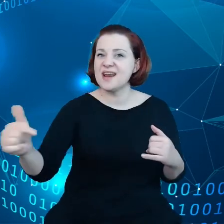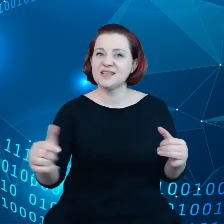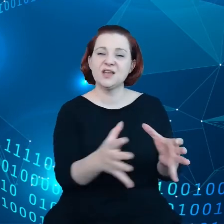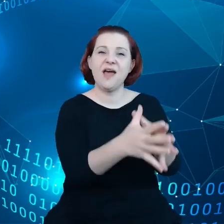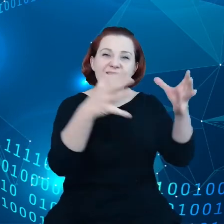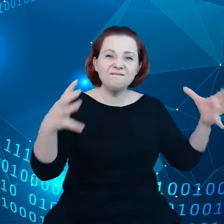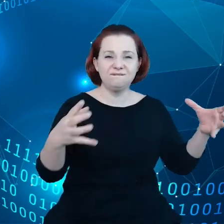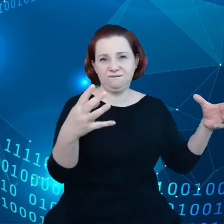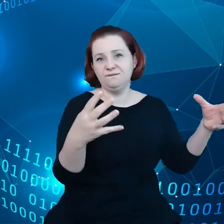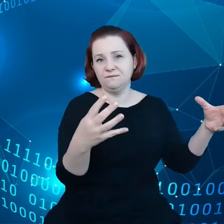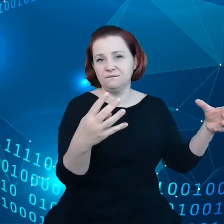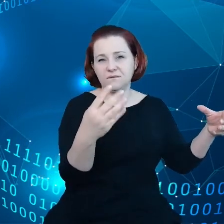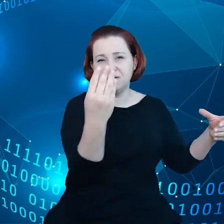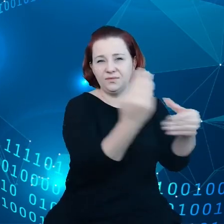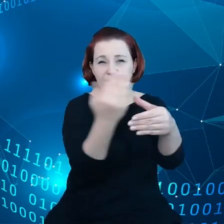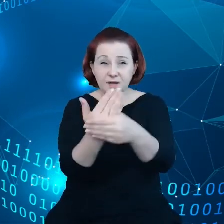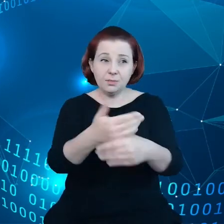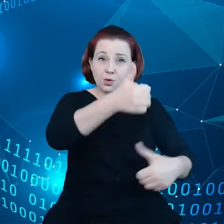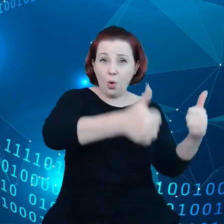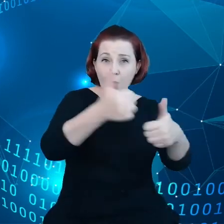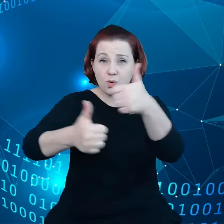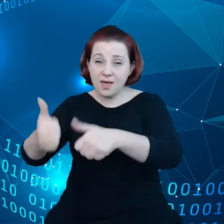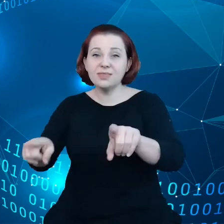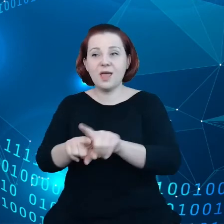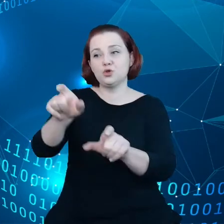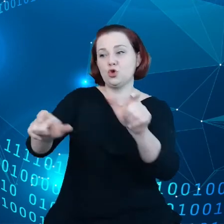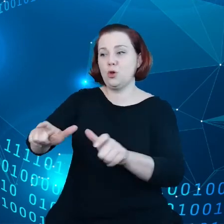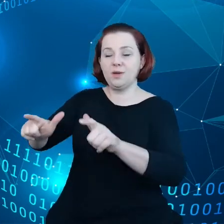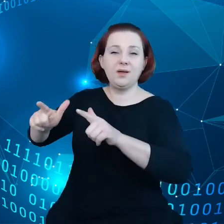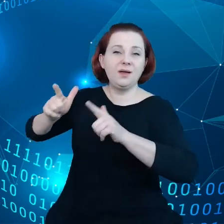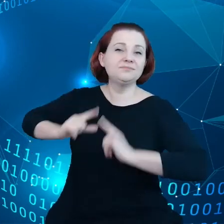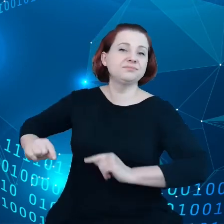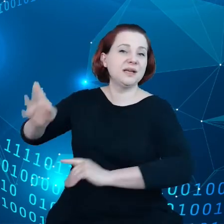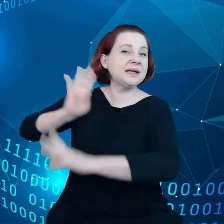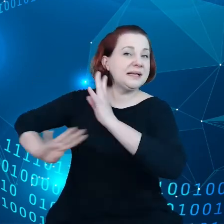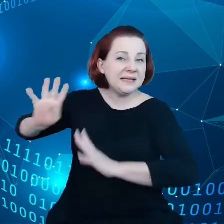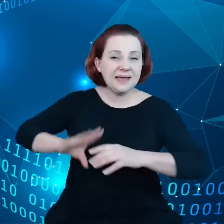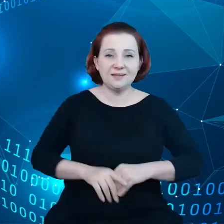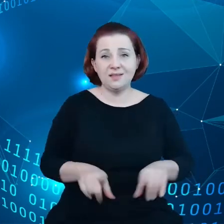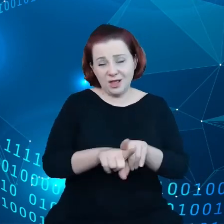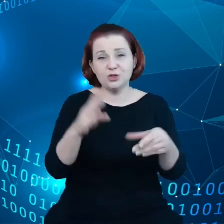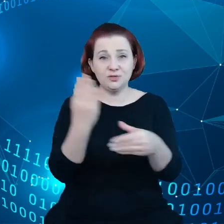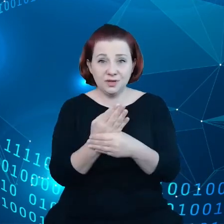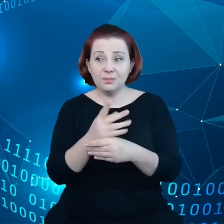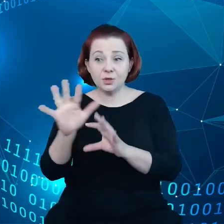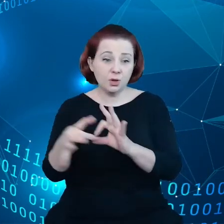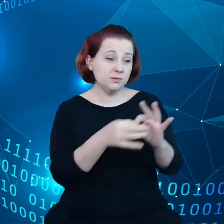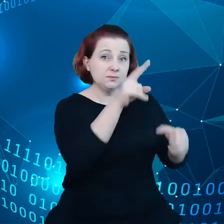które konkurują większość danych, a także konsumentów i przedsiębiorstw, które polegają na tych danych.